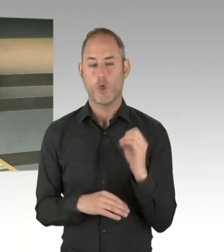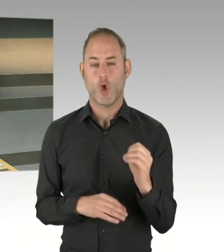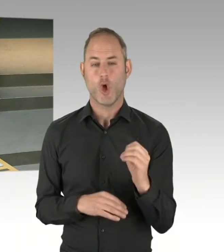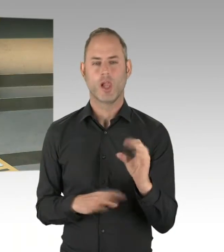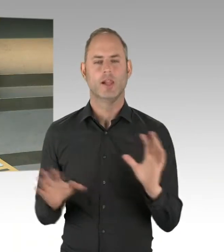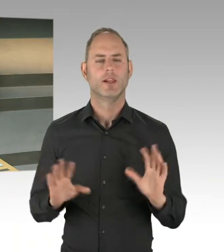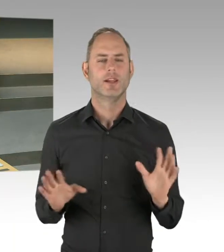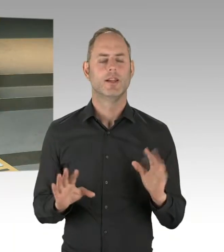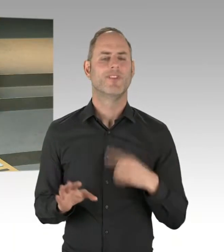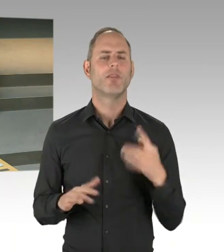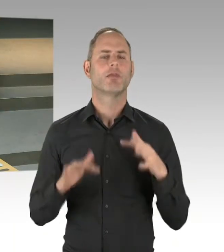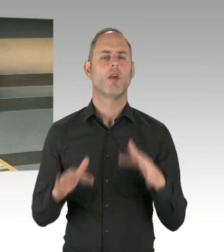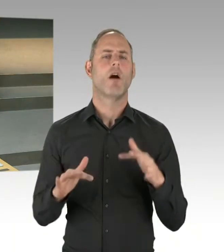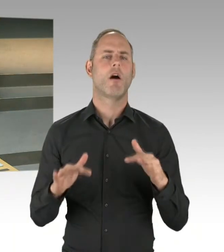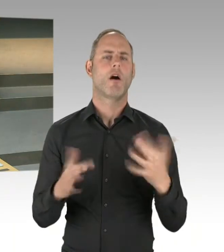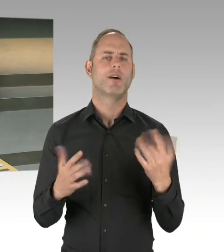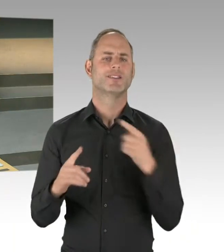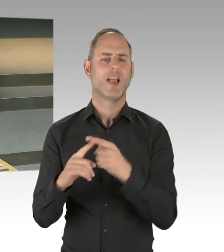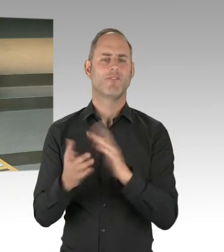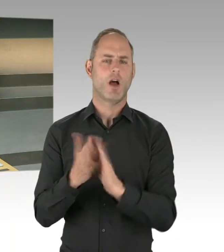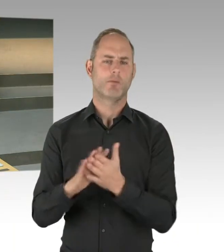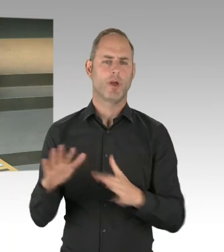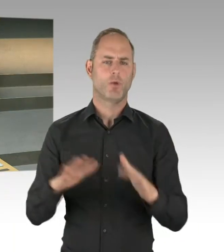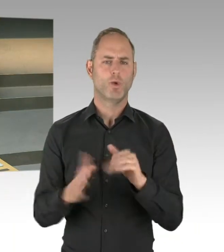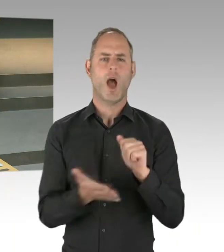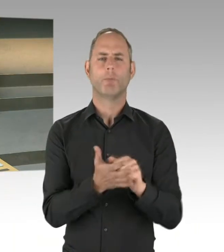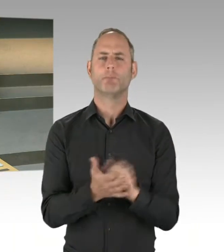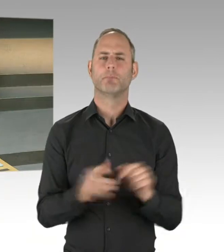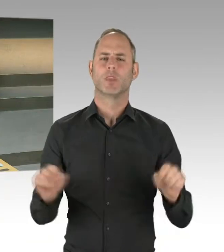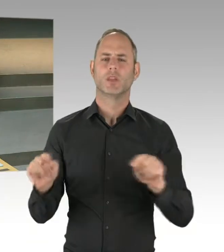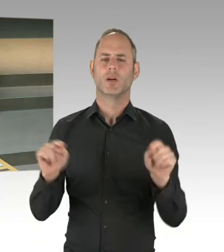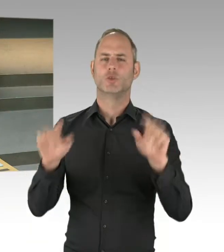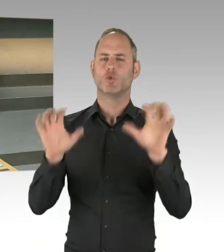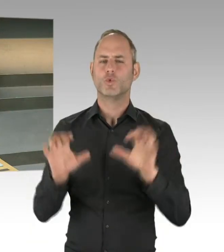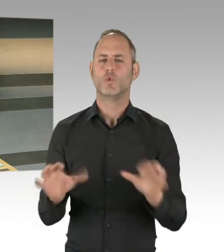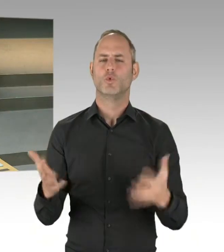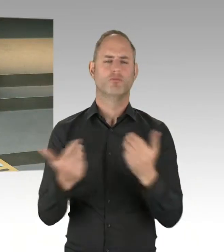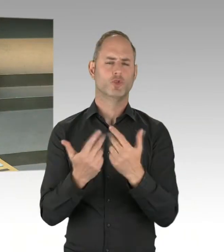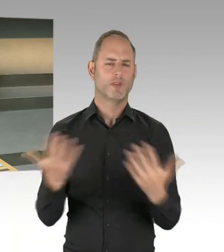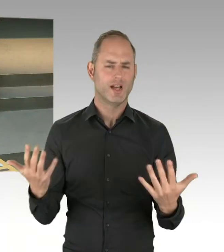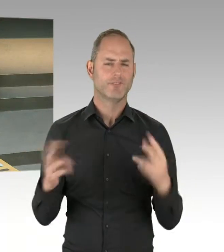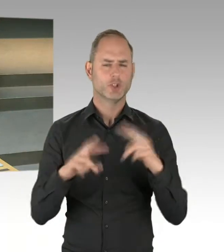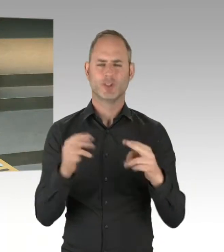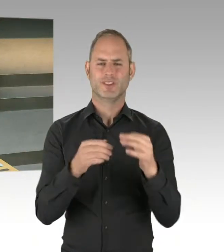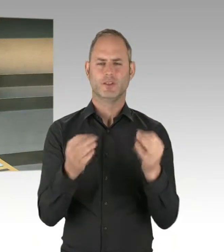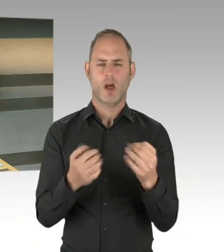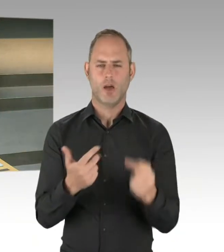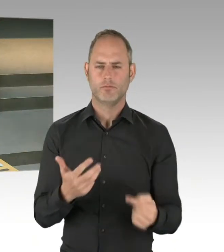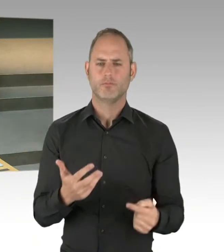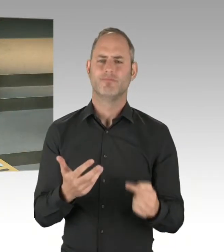praktisch über ein Vetorecht, das sich einige vielleicht erstreiten wollen, alles wieder auf null zu stellen. Sondern es ist immer ein Kompromiss,